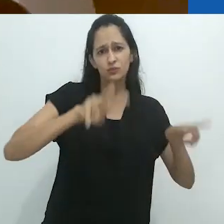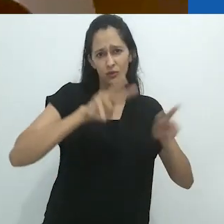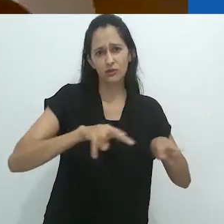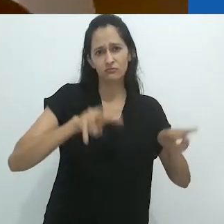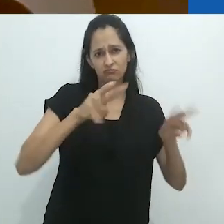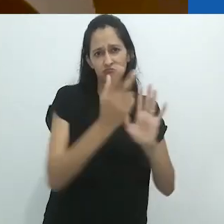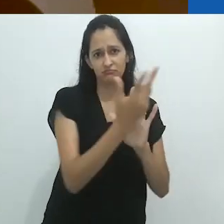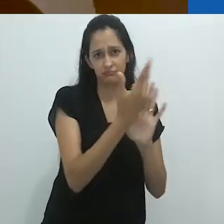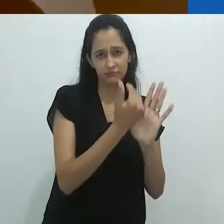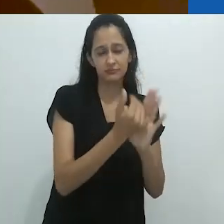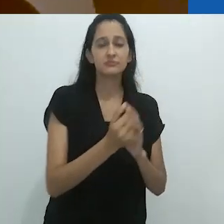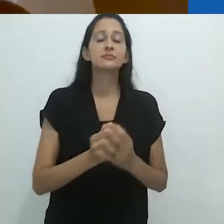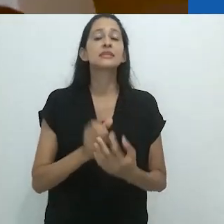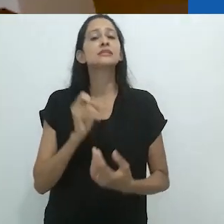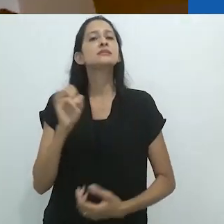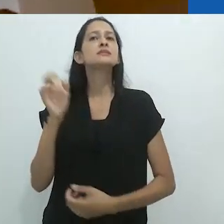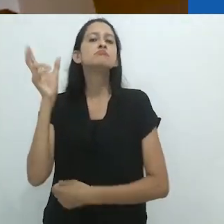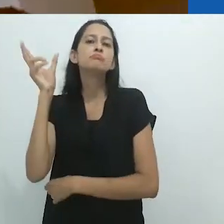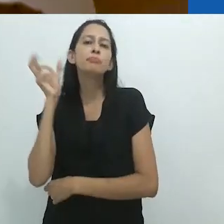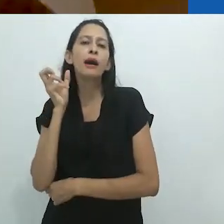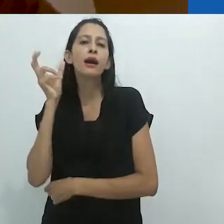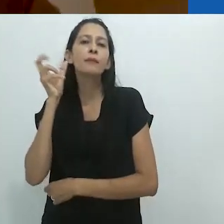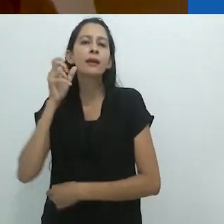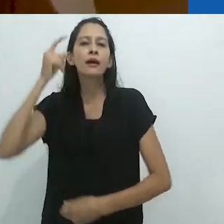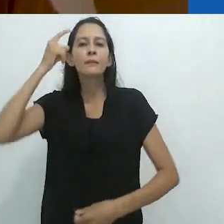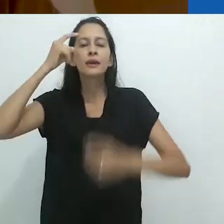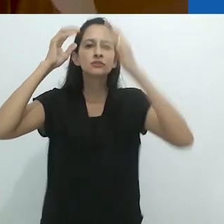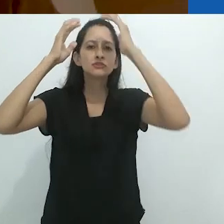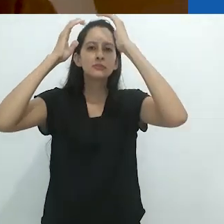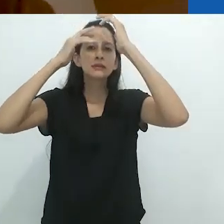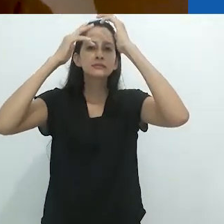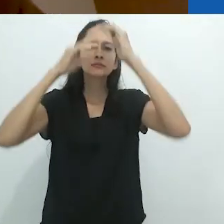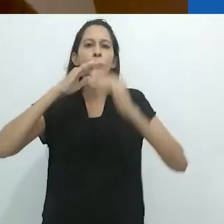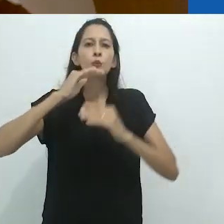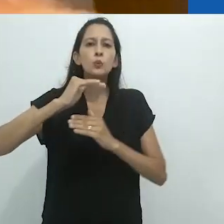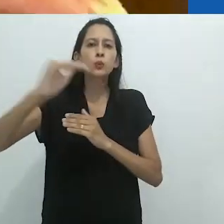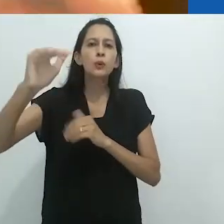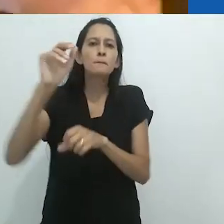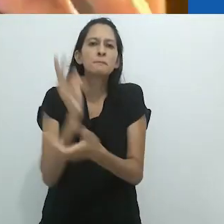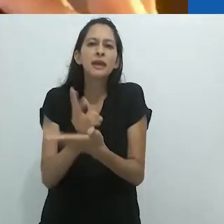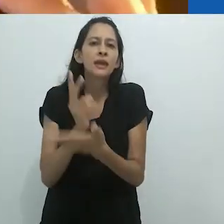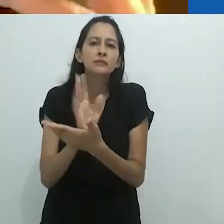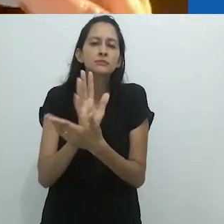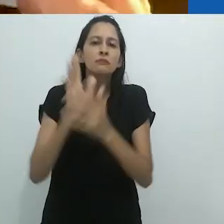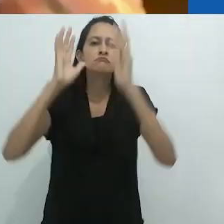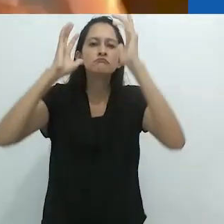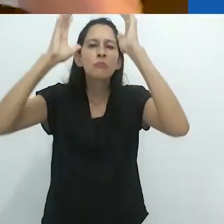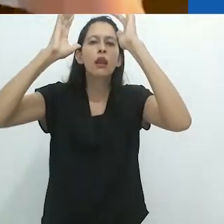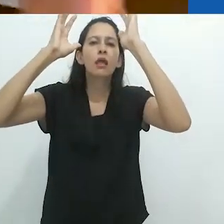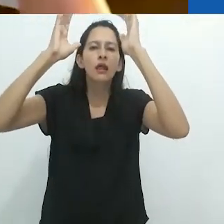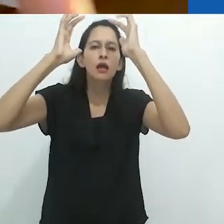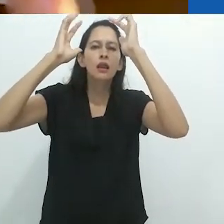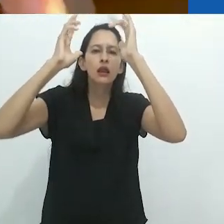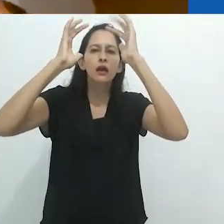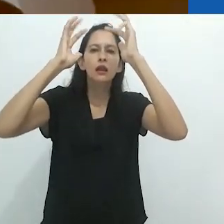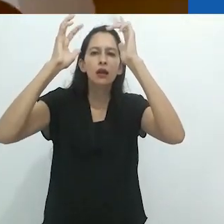Ao ouvir uma história no radio, a mente é menos fixa,